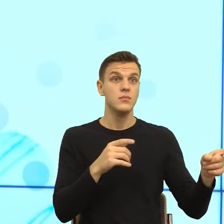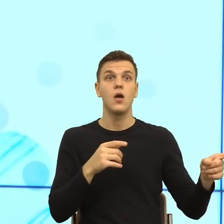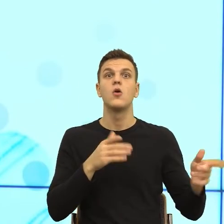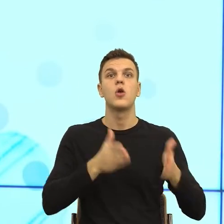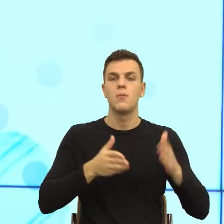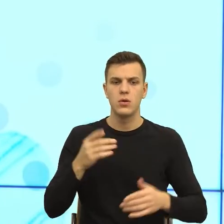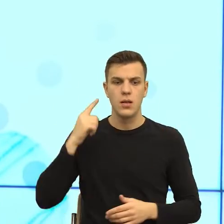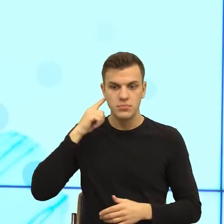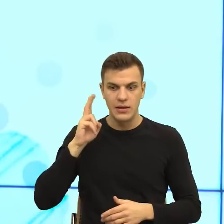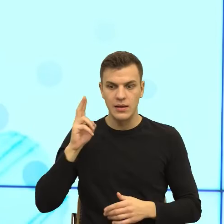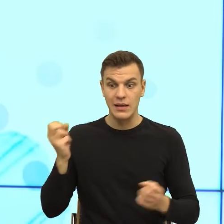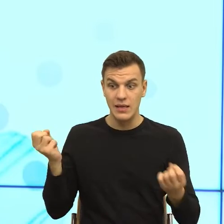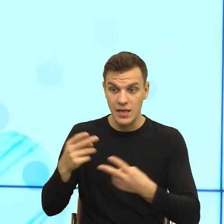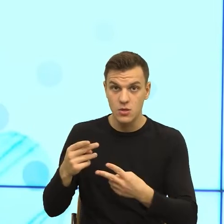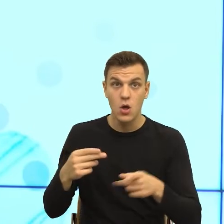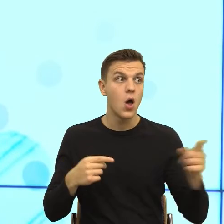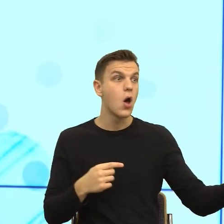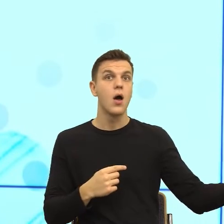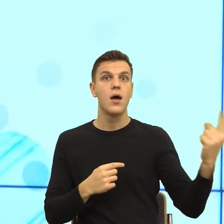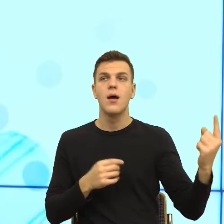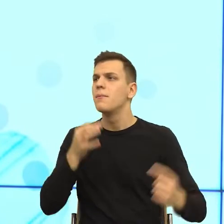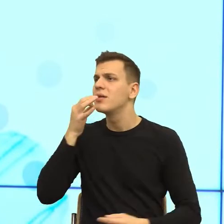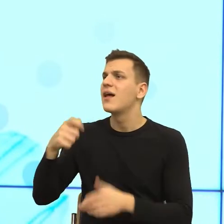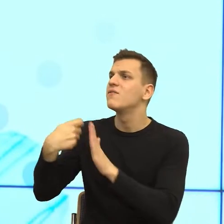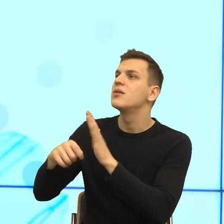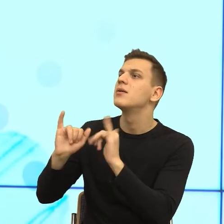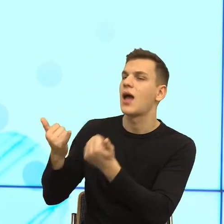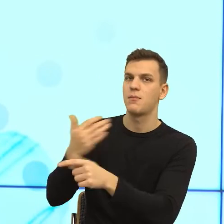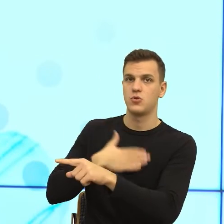i zapyta jak pani się podobał film? I to już jest pozorowanie bliskości.